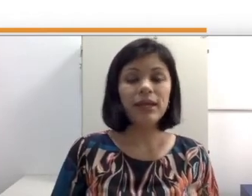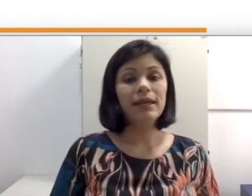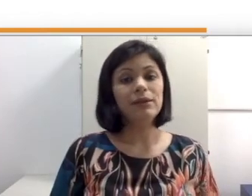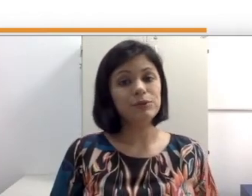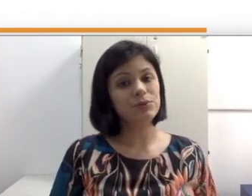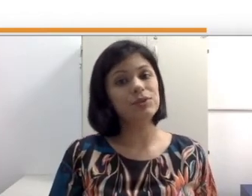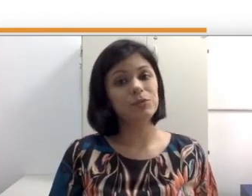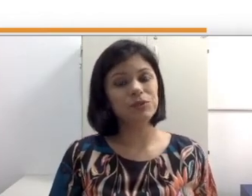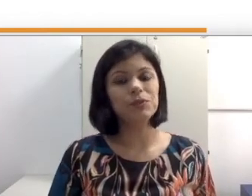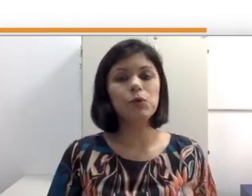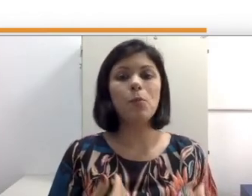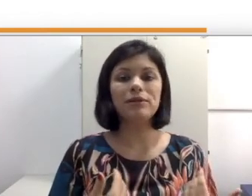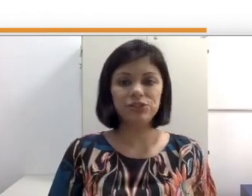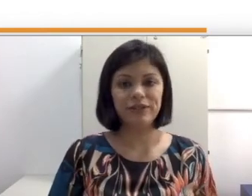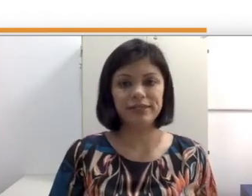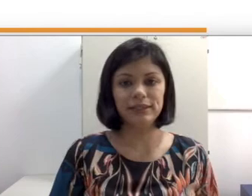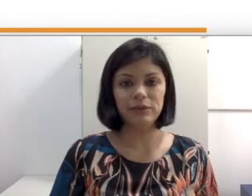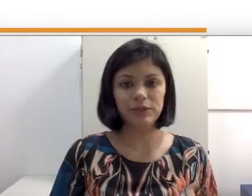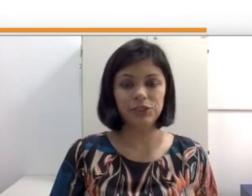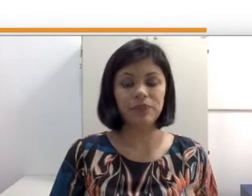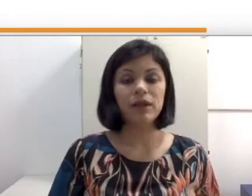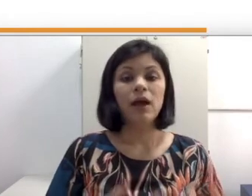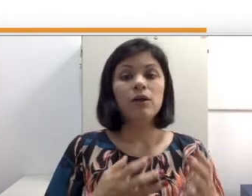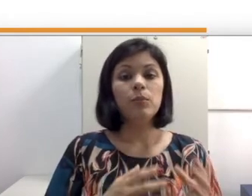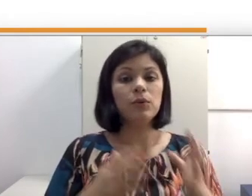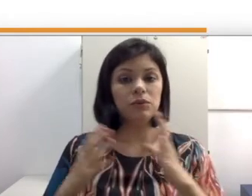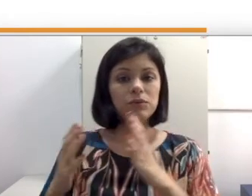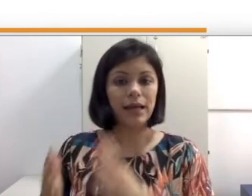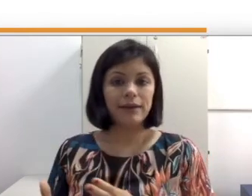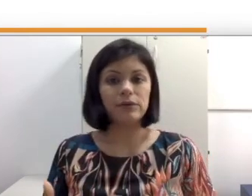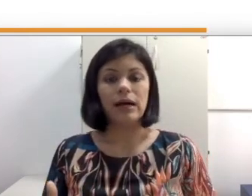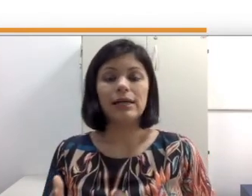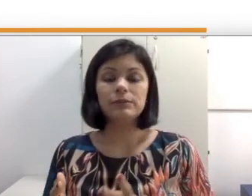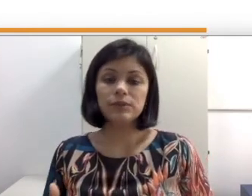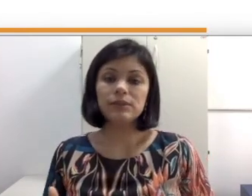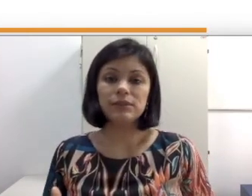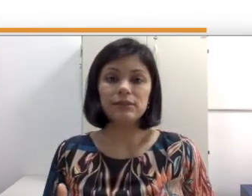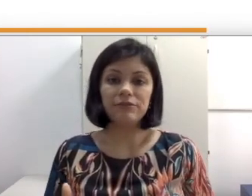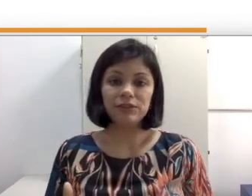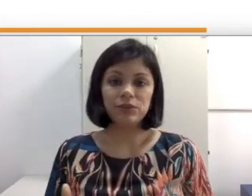os surdos são pessoas com uma diferença linguística. Por outro lado, as pessoas defensoras